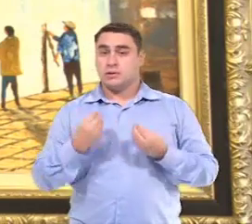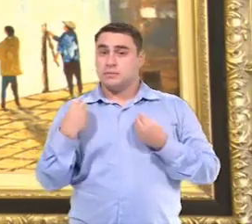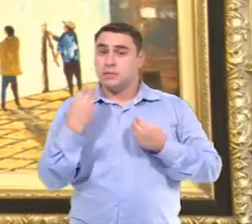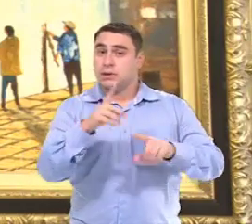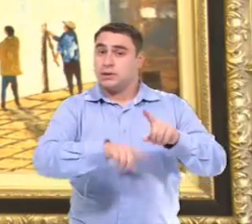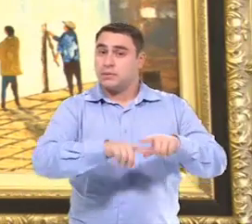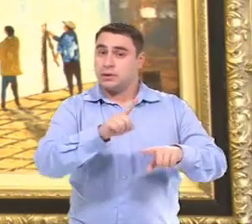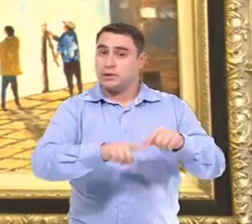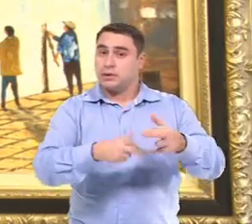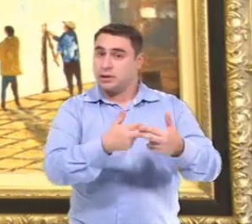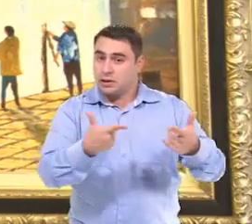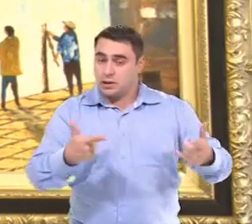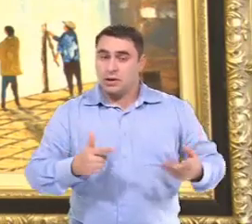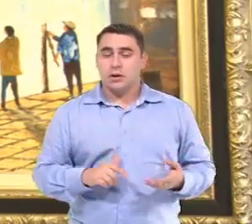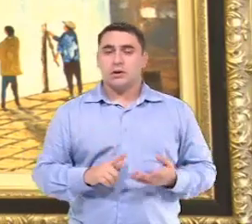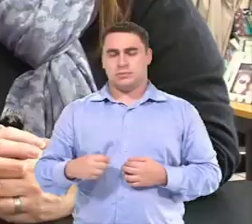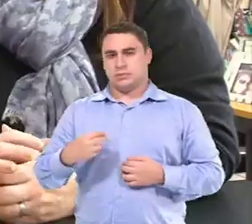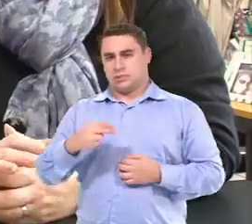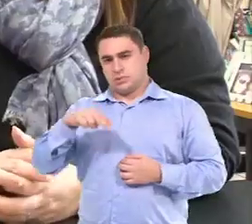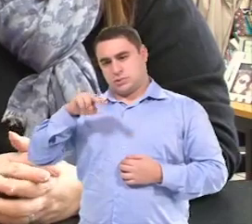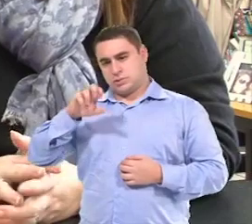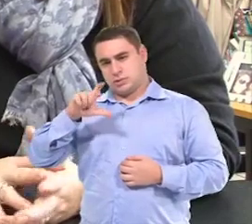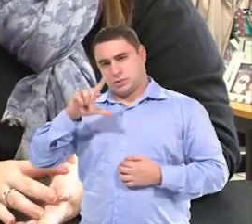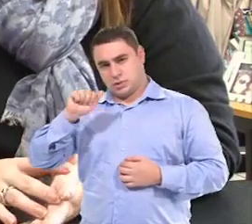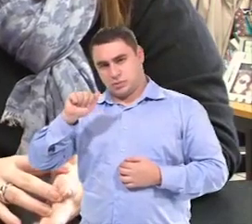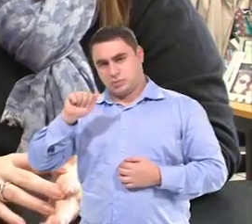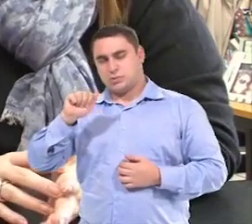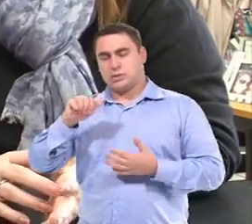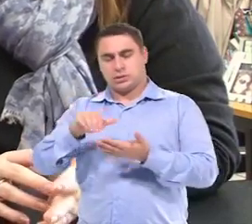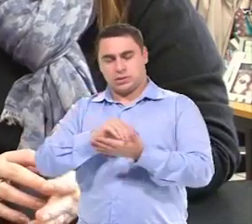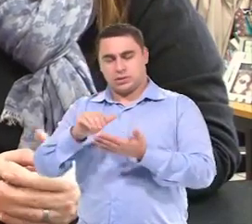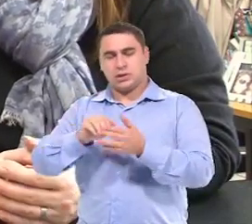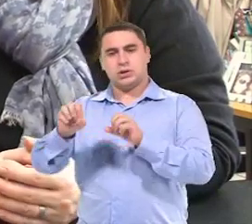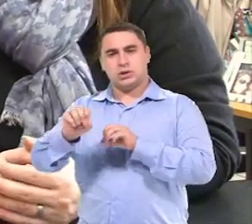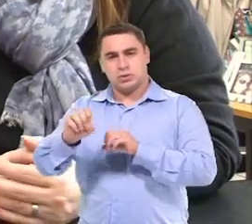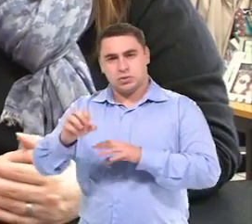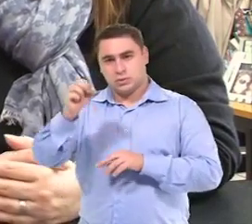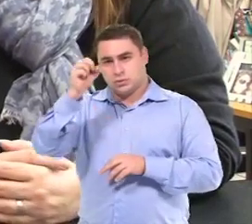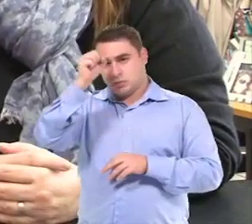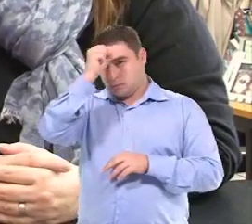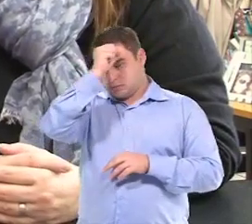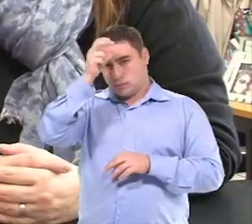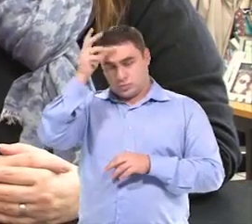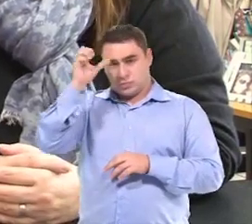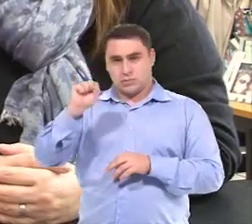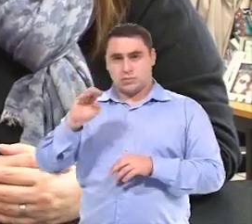É...mandar mais material pra escola. Cleuza Rodrigues Repulho, Secretária de Educação de São Bernardo de Campo.